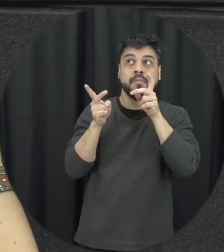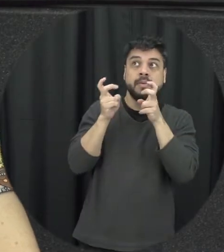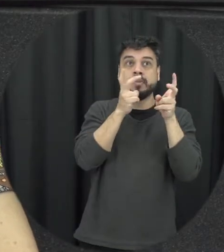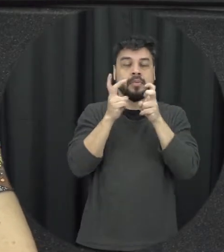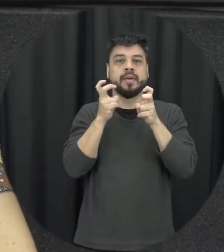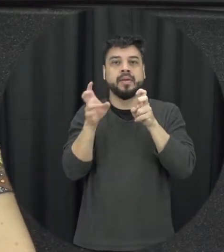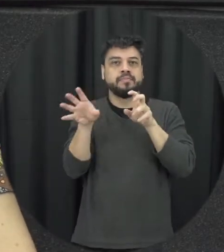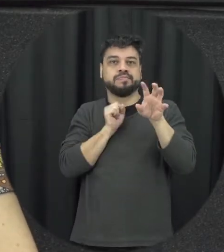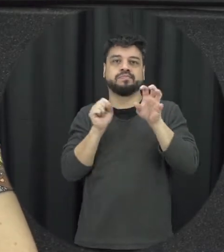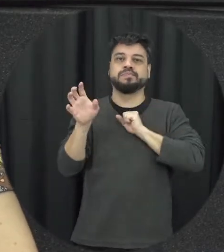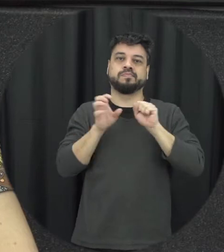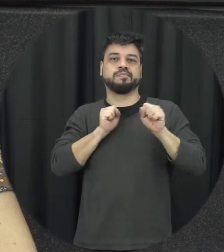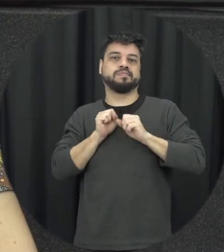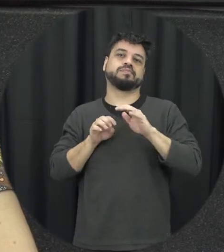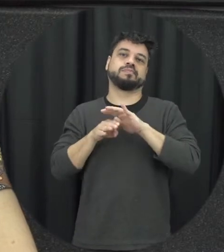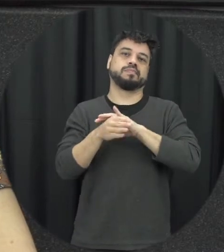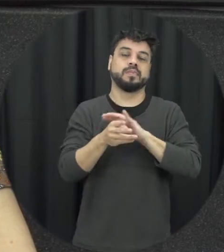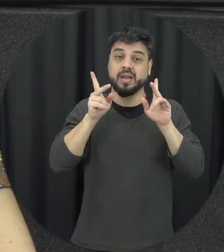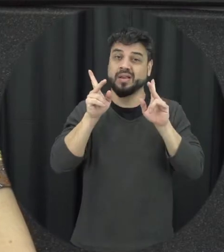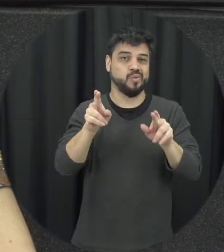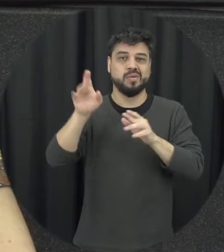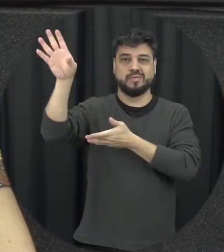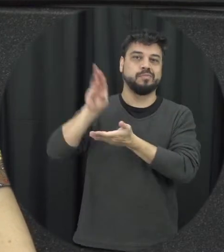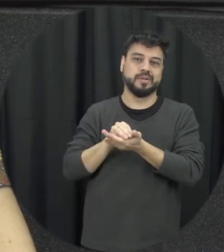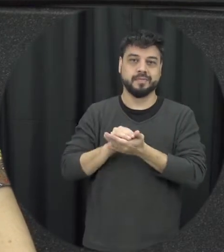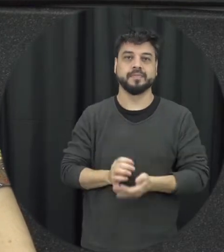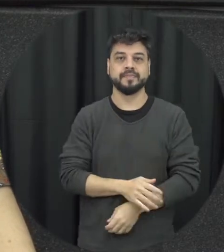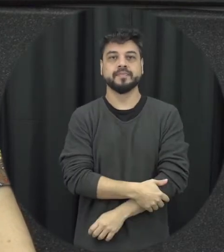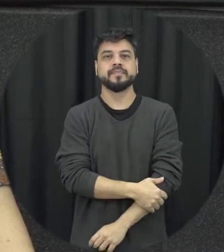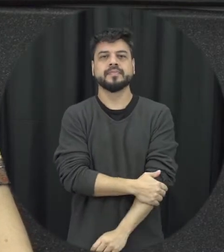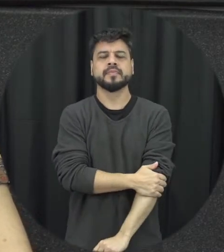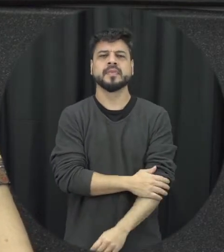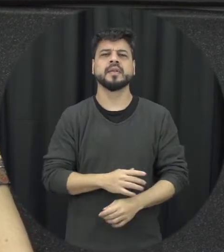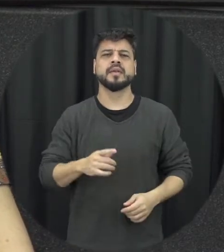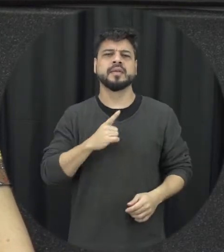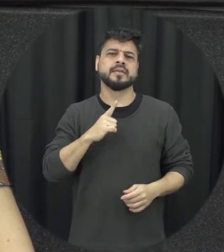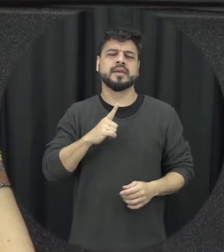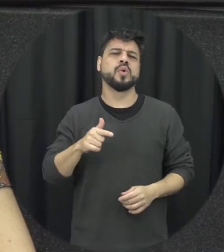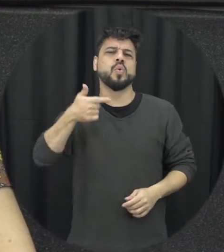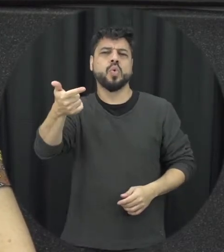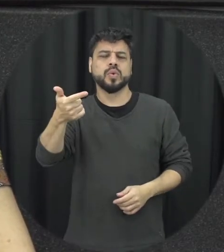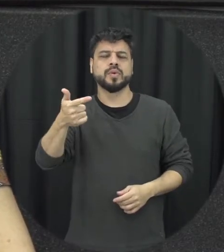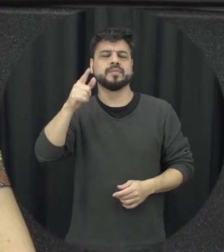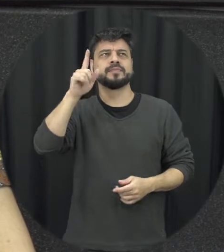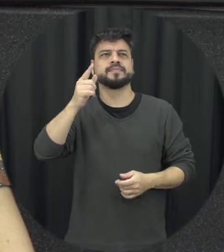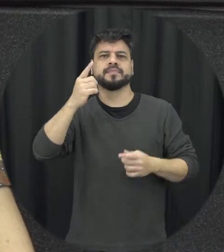também está absorvendo e aprendendo aquilo que um tipo de violência à violência moral e também